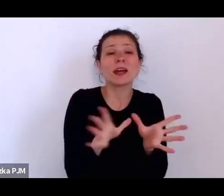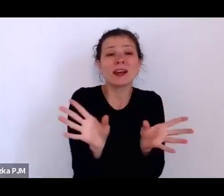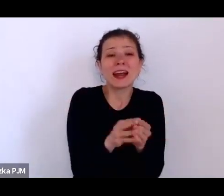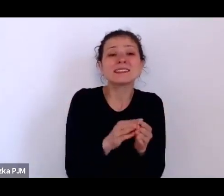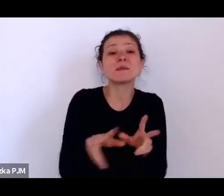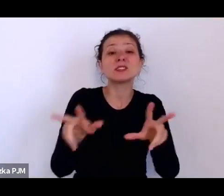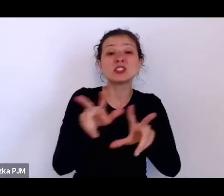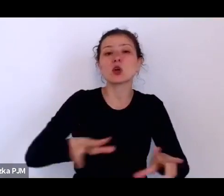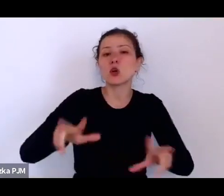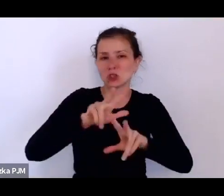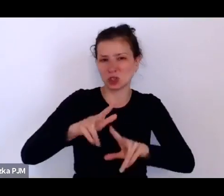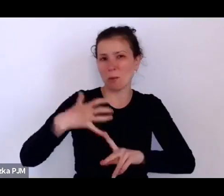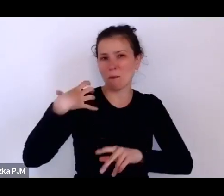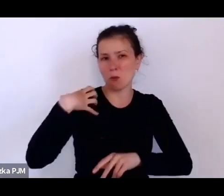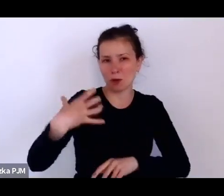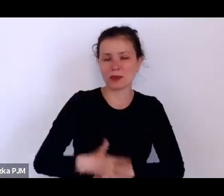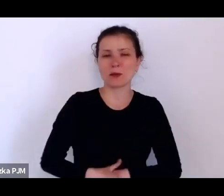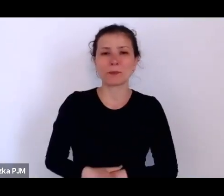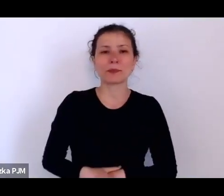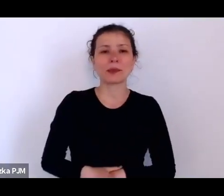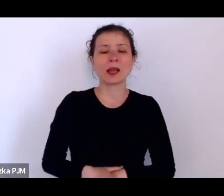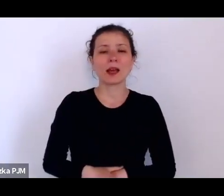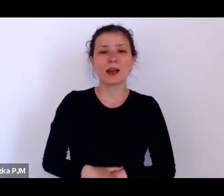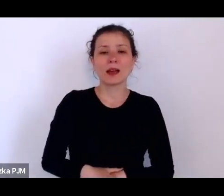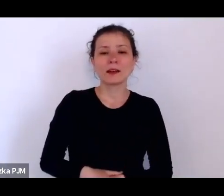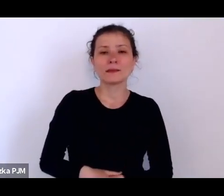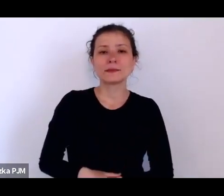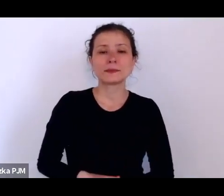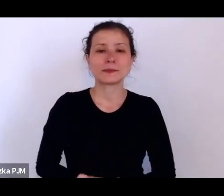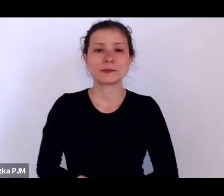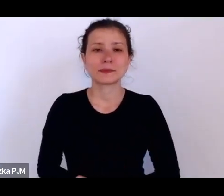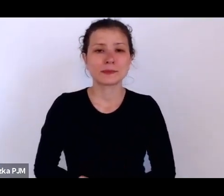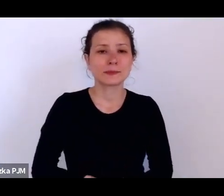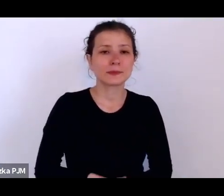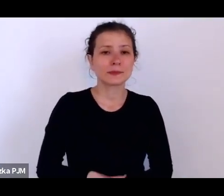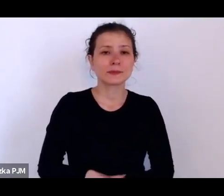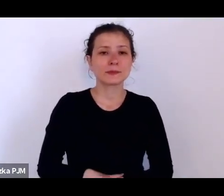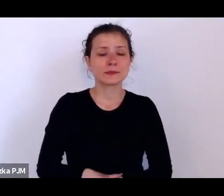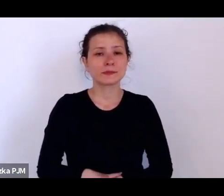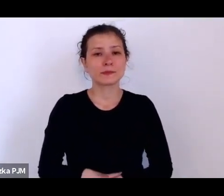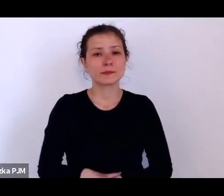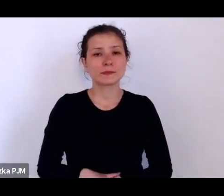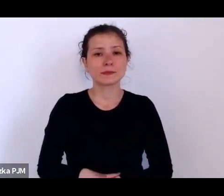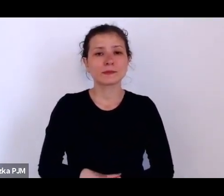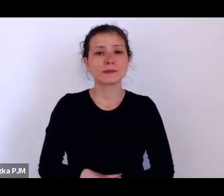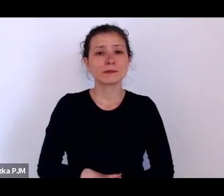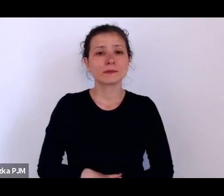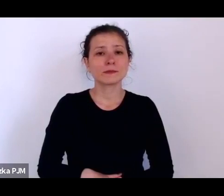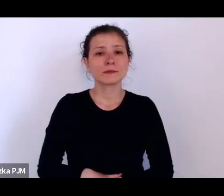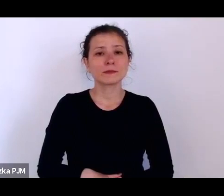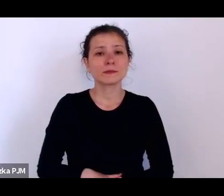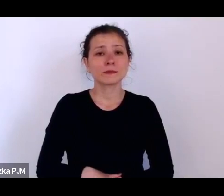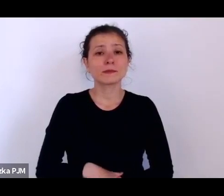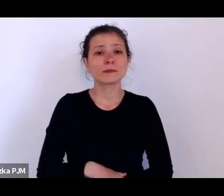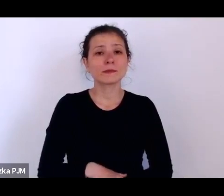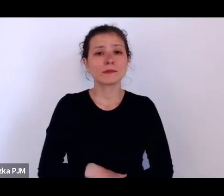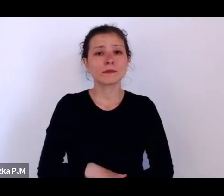Ale Państwo pokazują, czy Pani w wystawie przez siebie przygotowaną